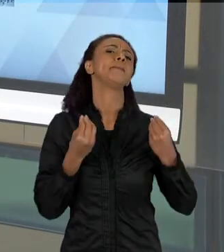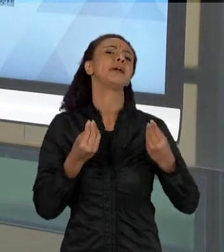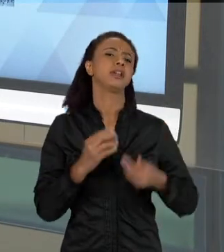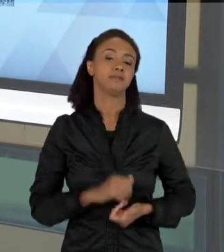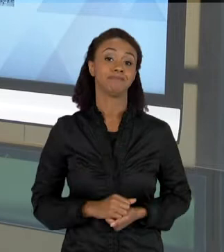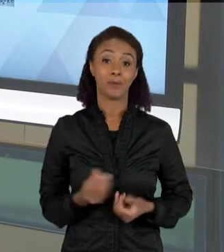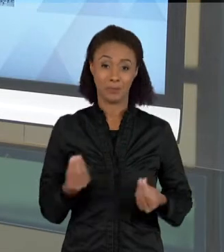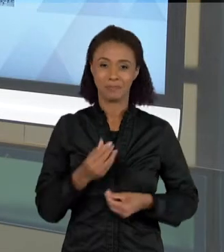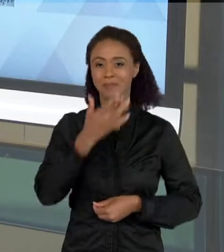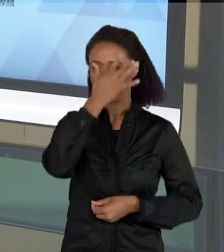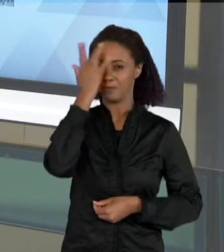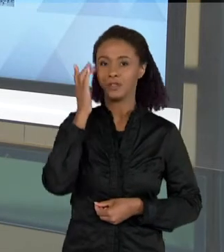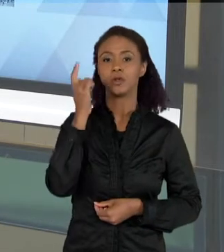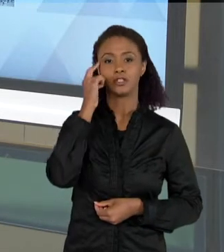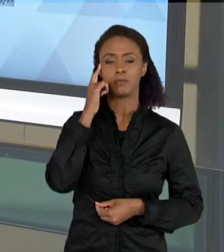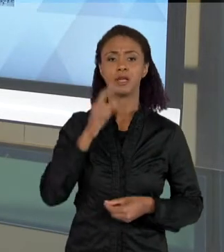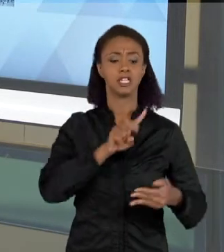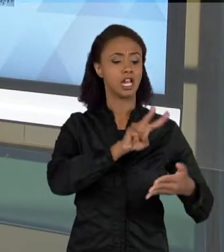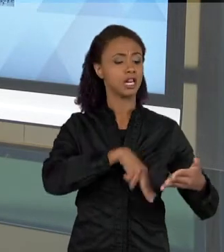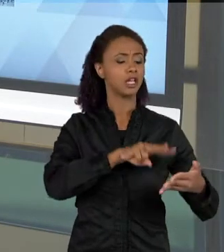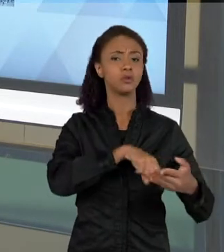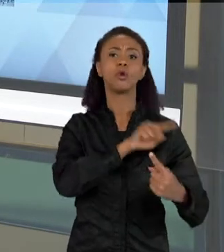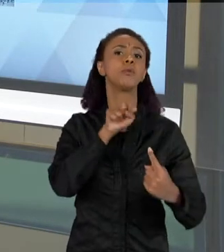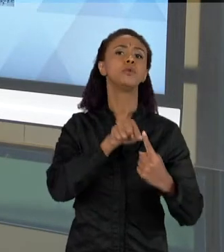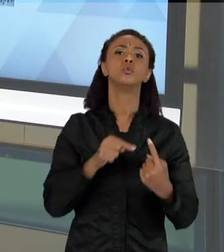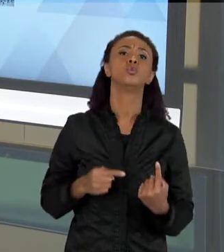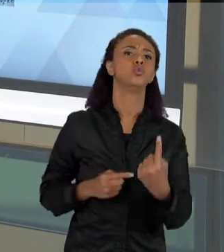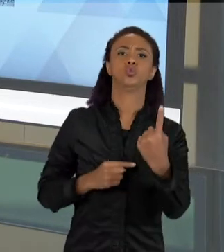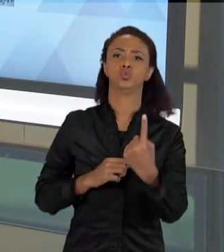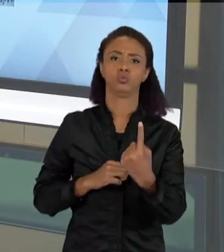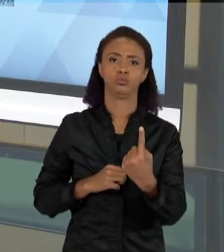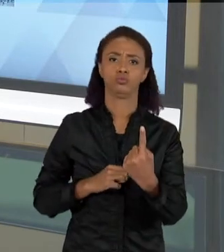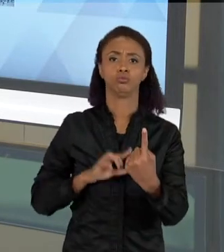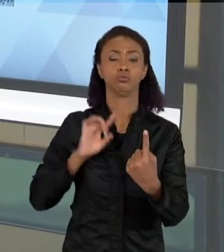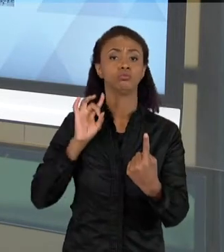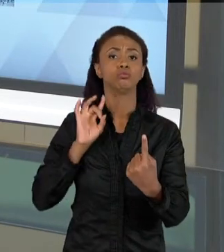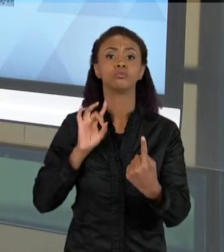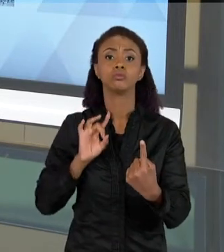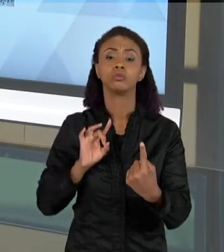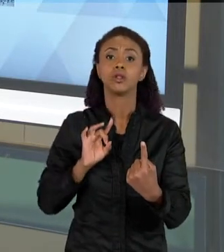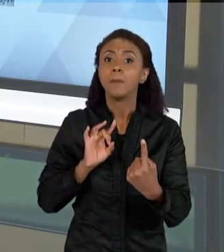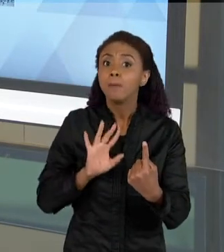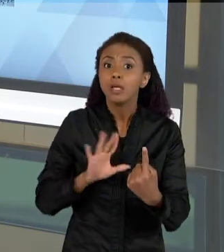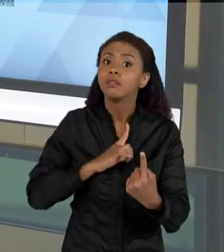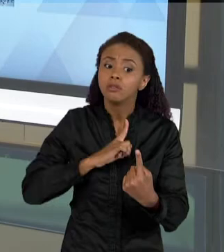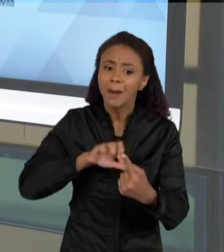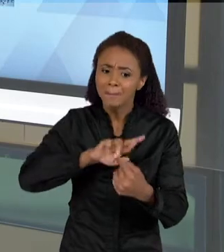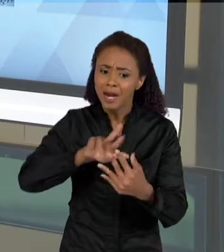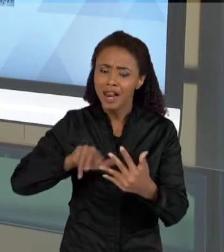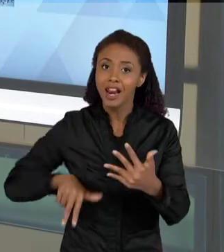QUE A LEITURA TEM UMA FINALIDADE ÚNICA. LER TEM MUITAS FINALIDADES, EU POSSO LER PARA